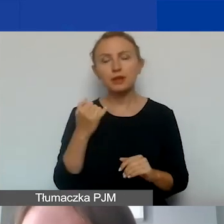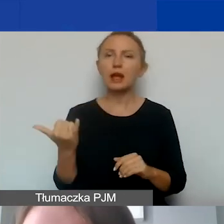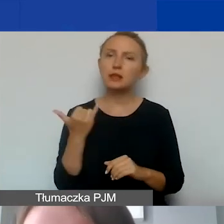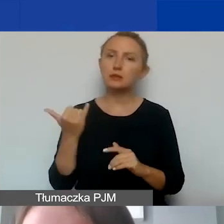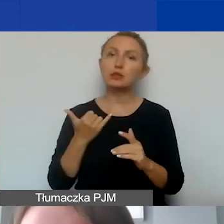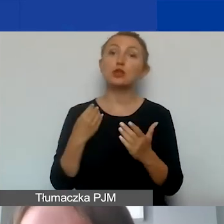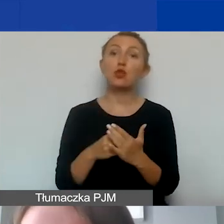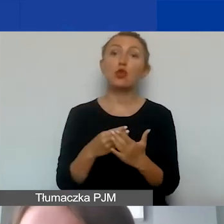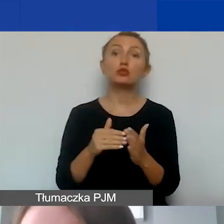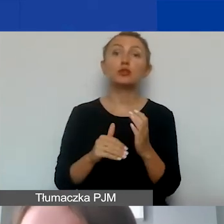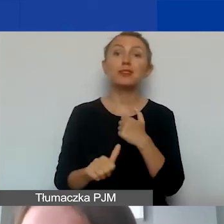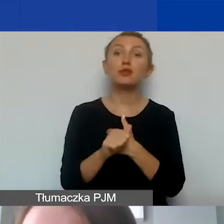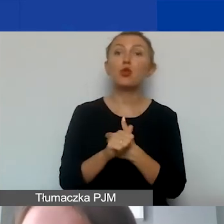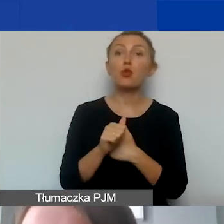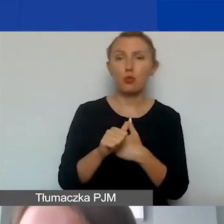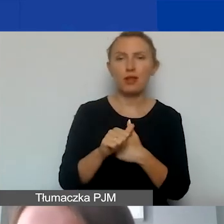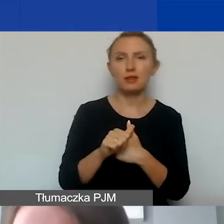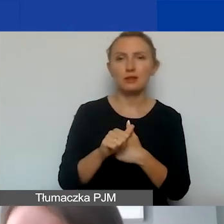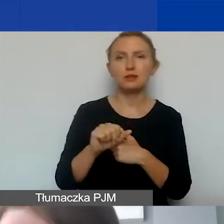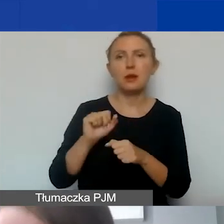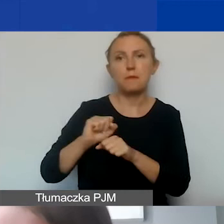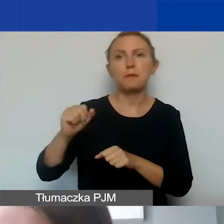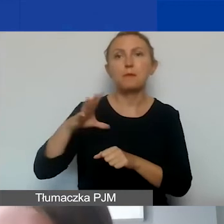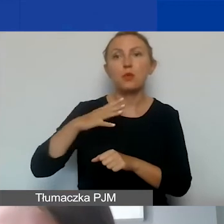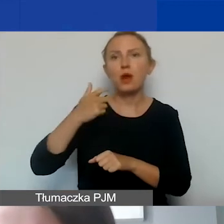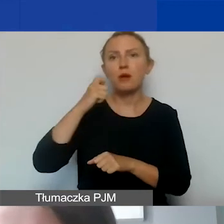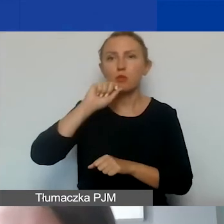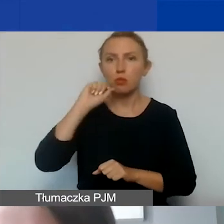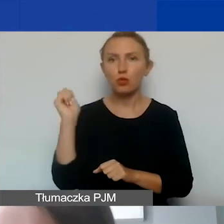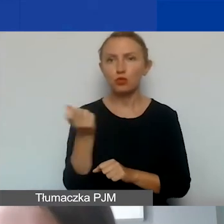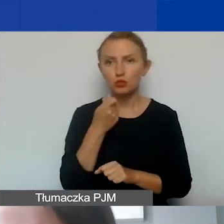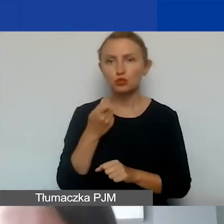potrzebny jest dokument potwierdzający odbycie podróży. To kwestia poniesienia kosztów,